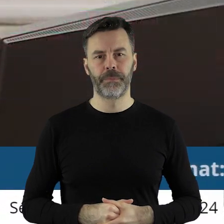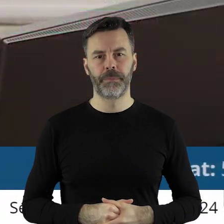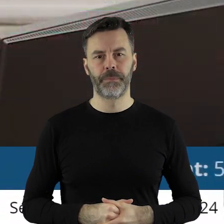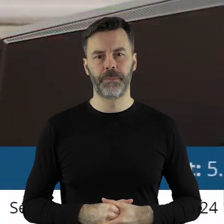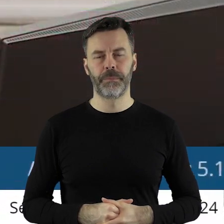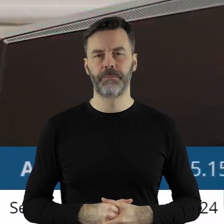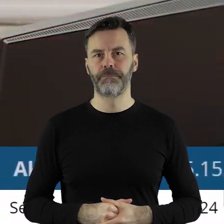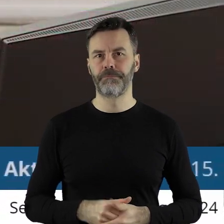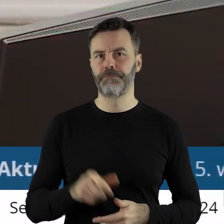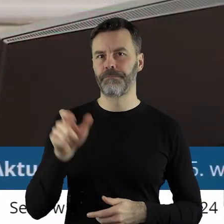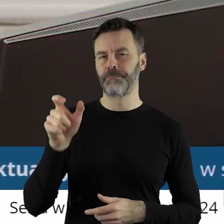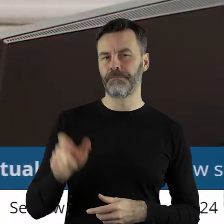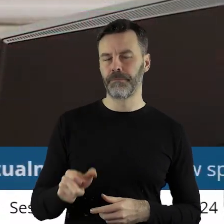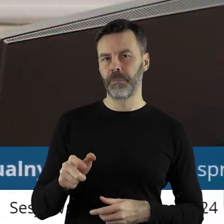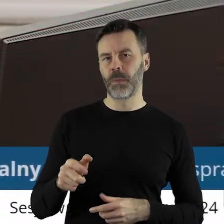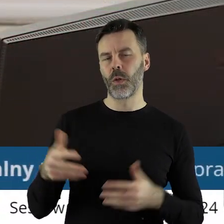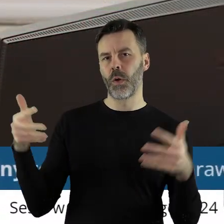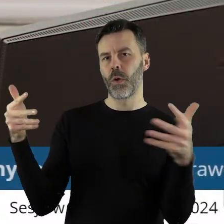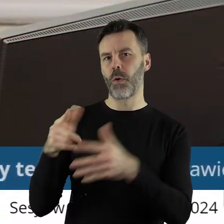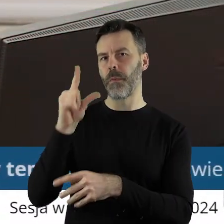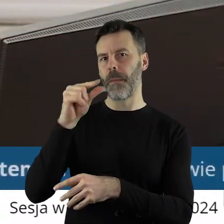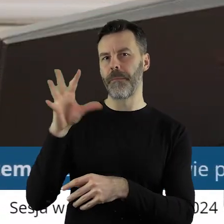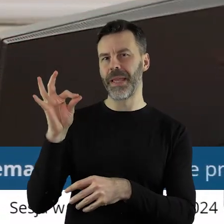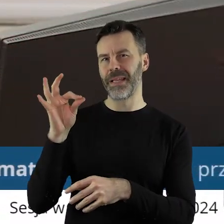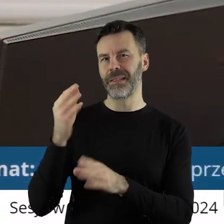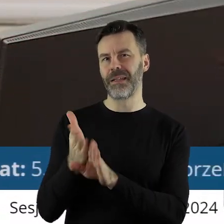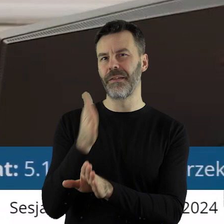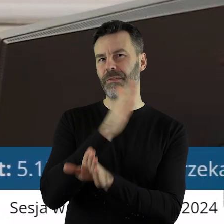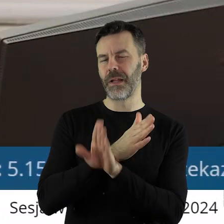Ja chcę bardzo pochwalić klub radnych Prawa i Sprawiedliwości z poprzedniej kadencji,